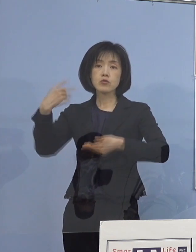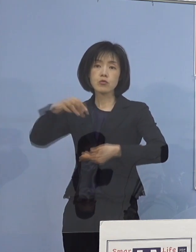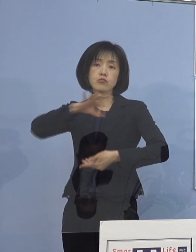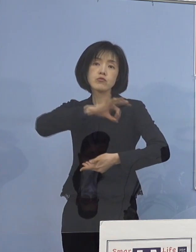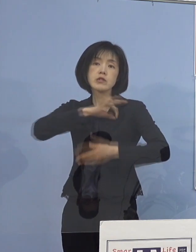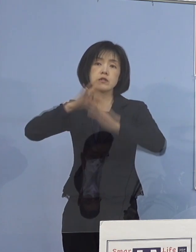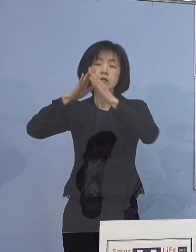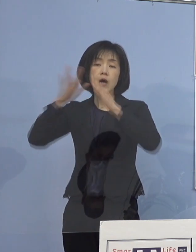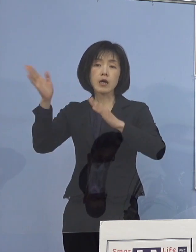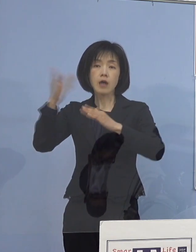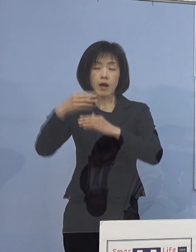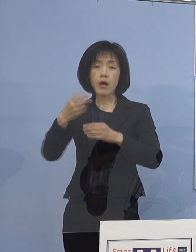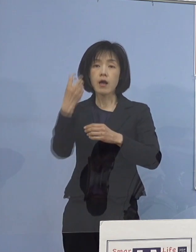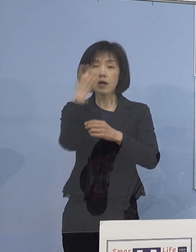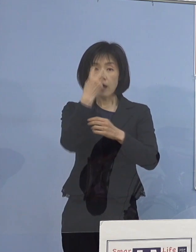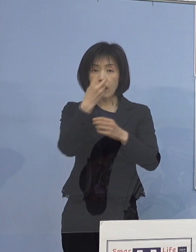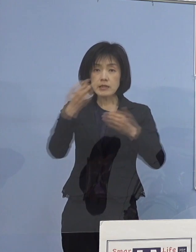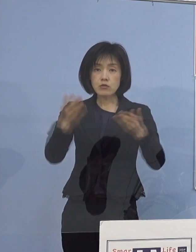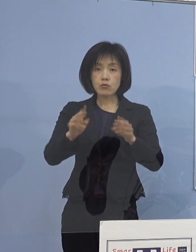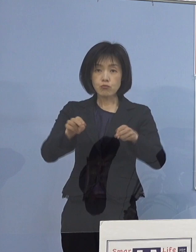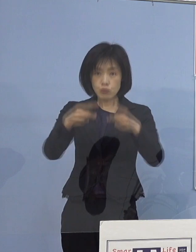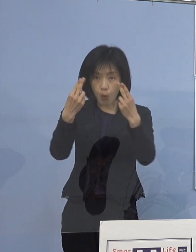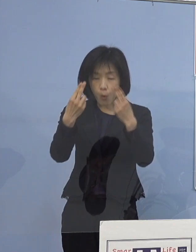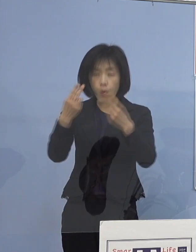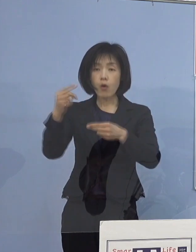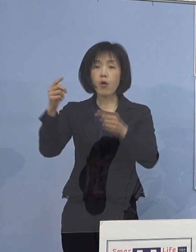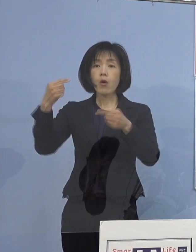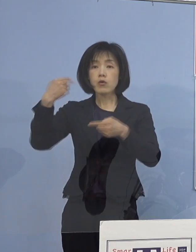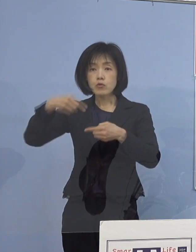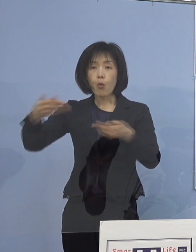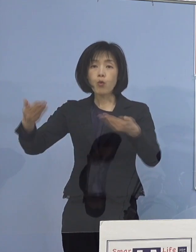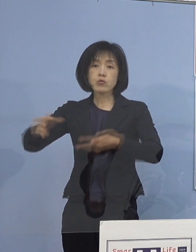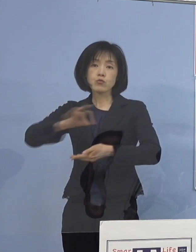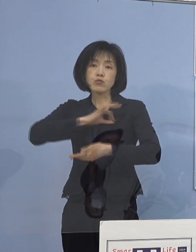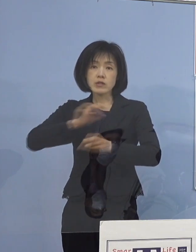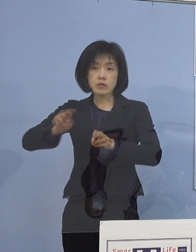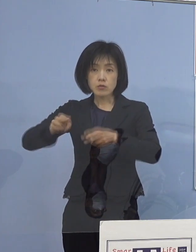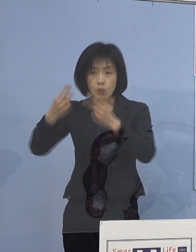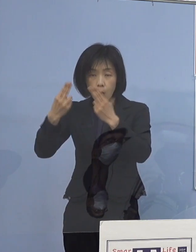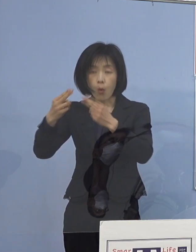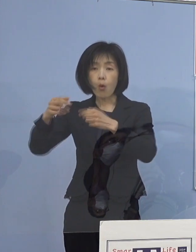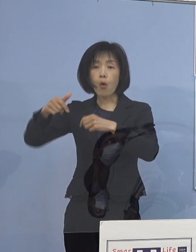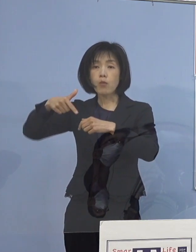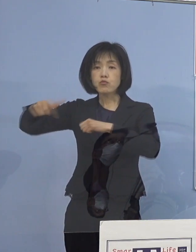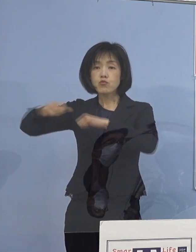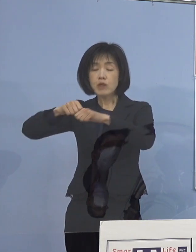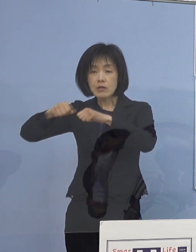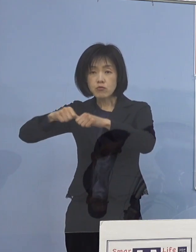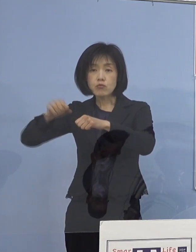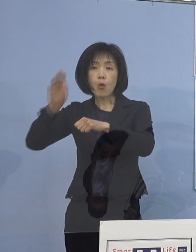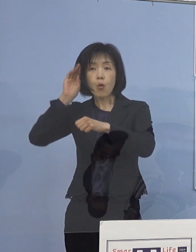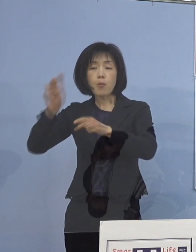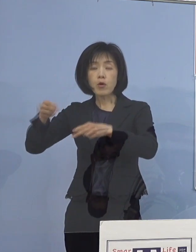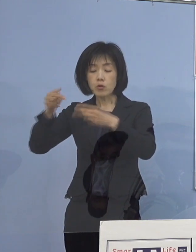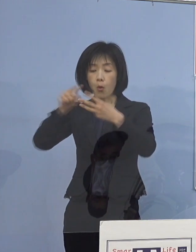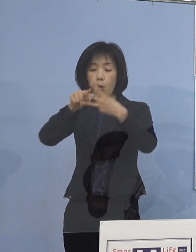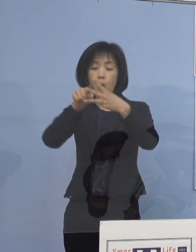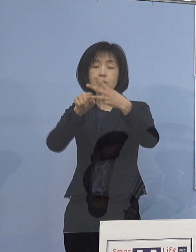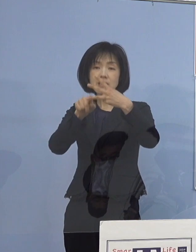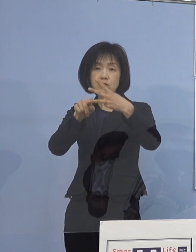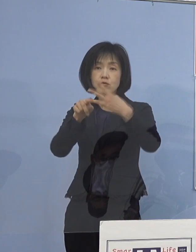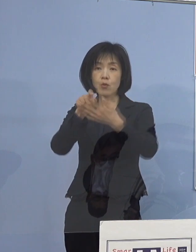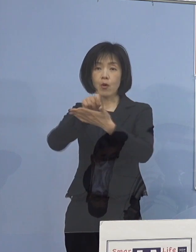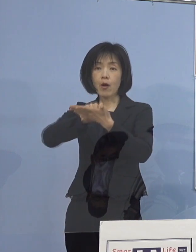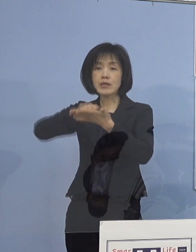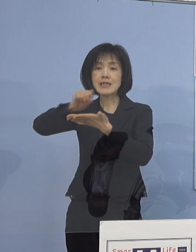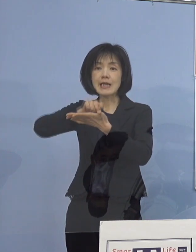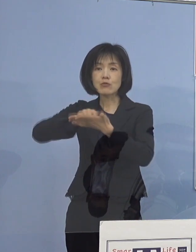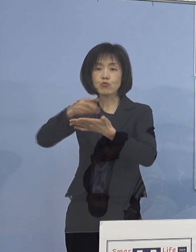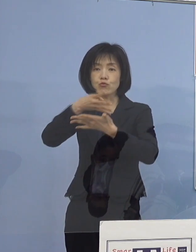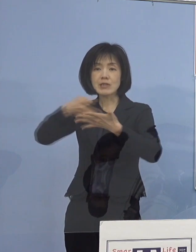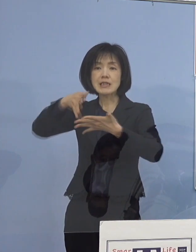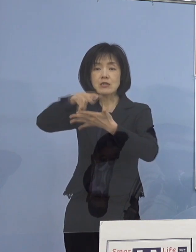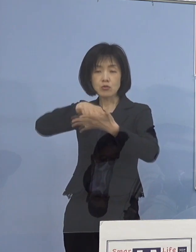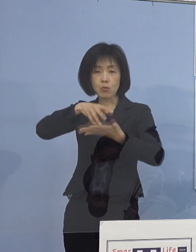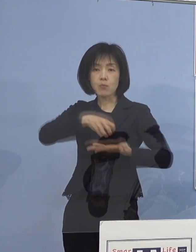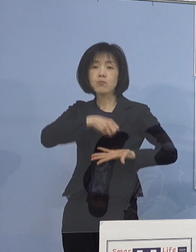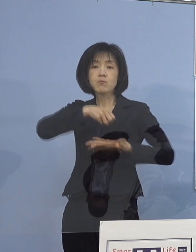管理職用、教職員用、部活動顧問用の 3つのチェックリストに基づき実施いたしました